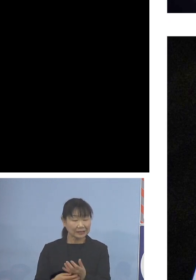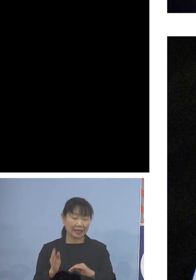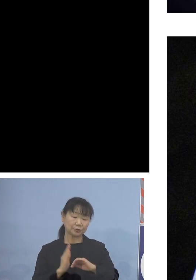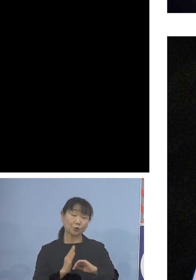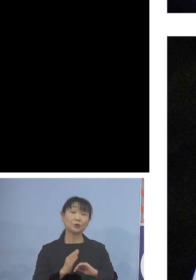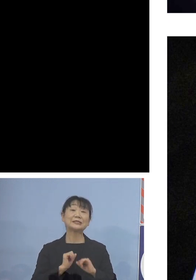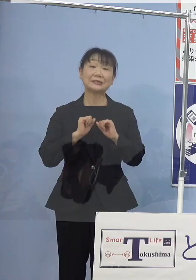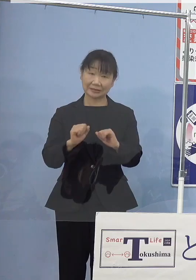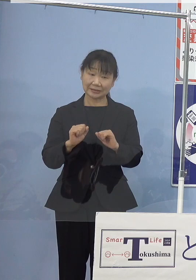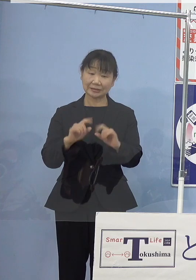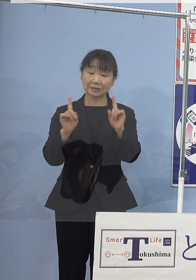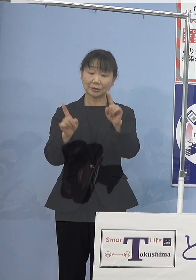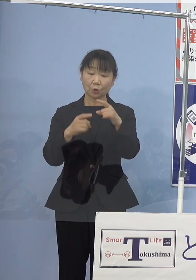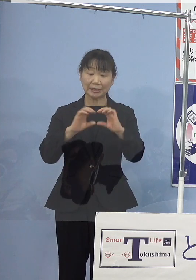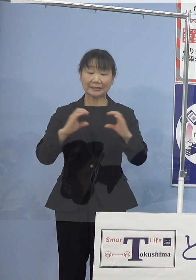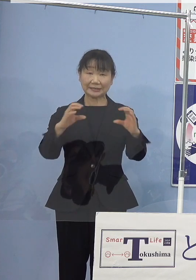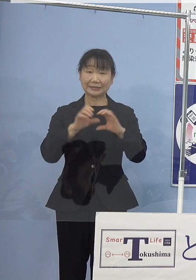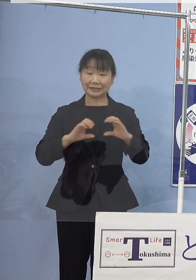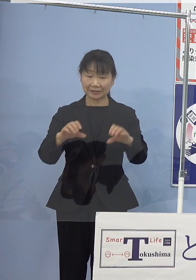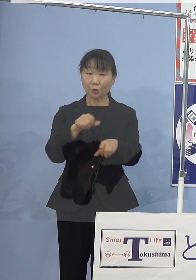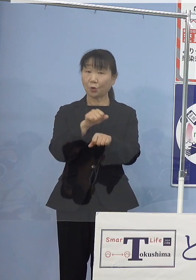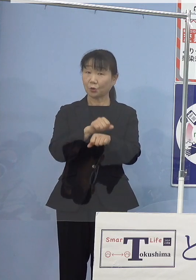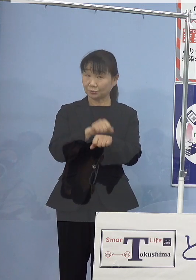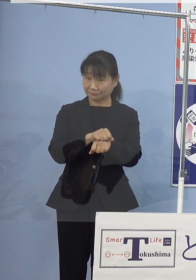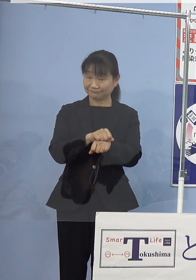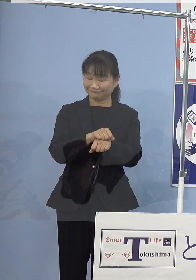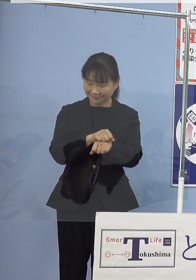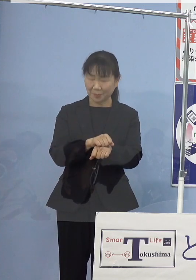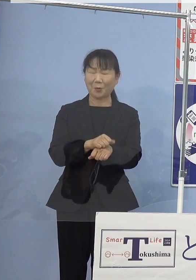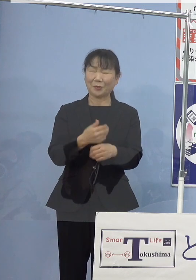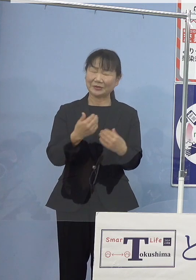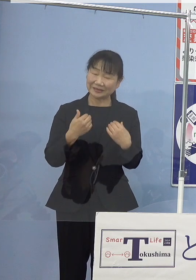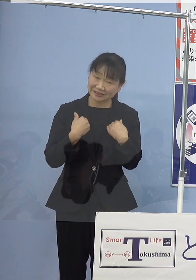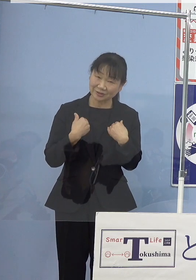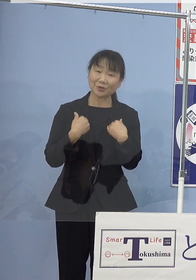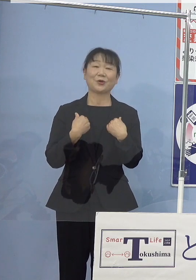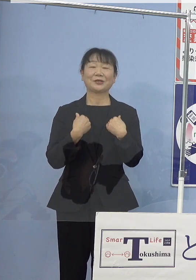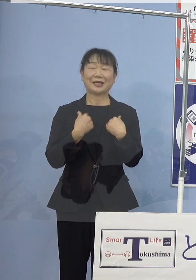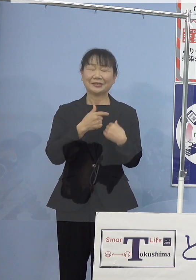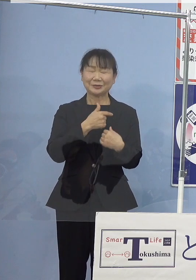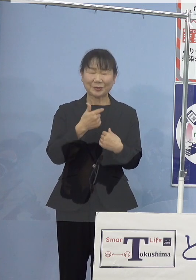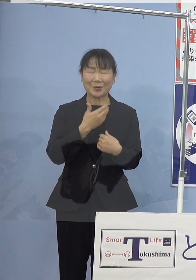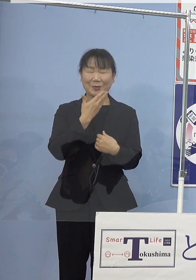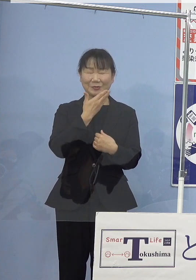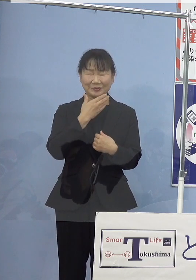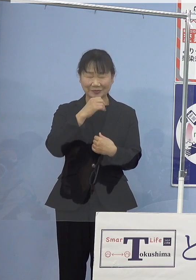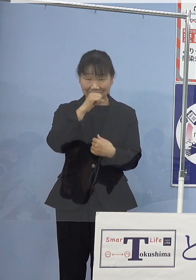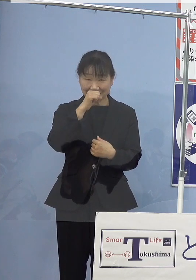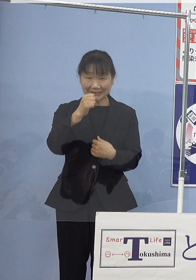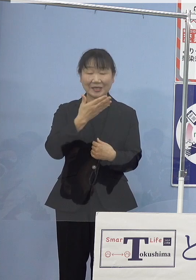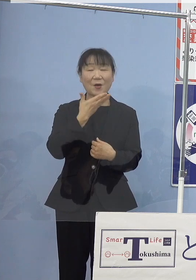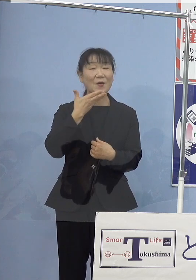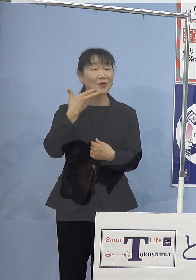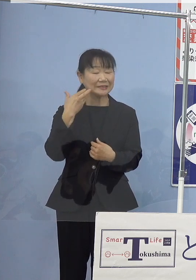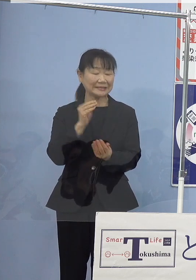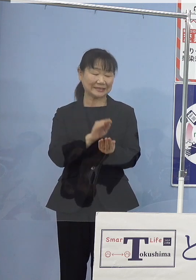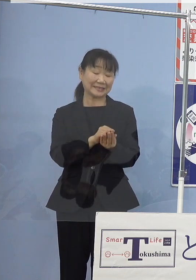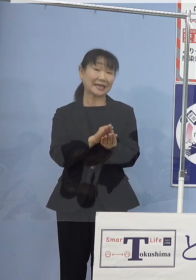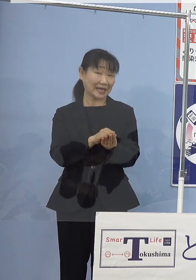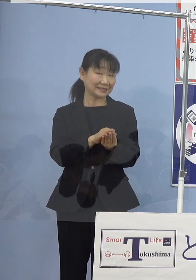おせちの具材としてもなくてはならない 大変重宝される非常においしい貝であります